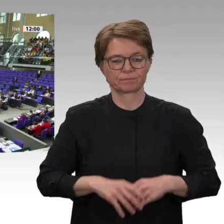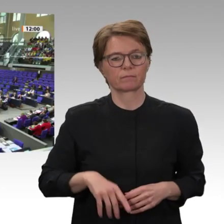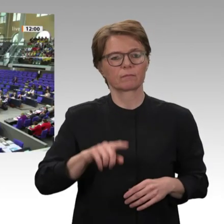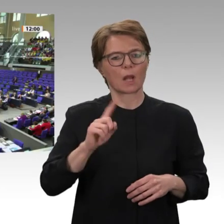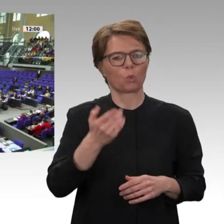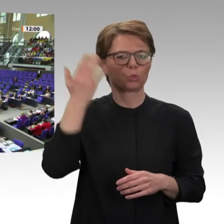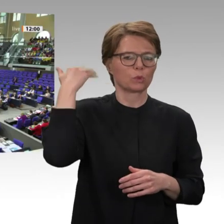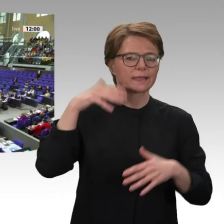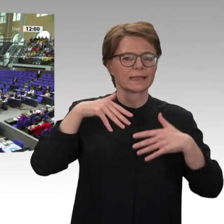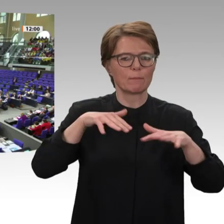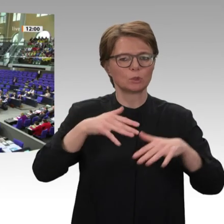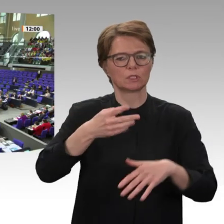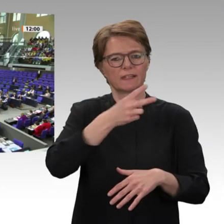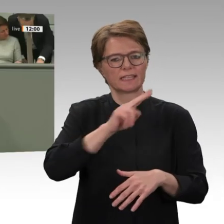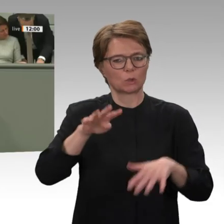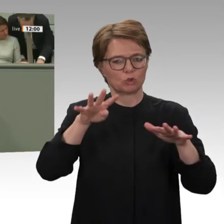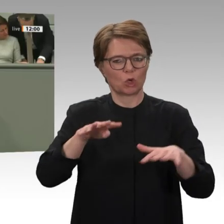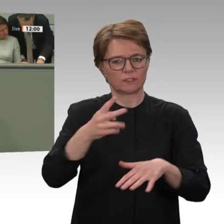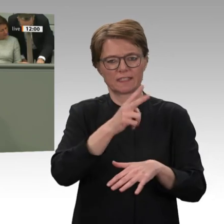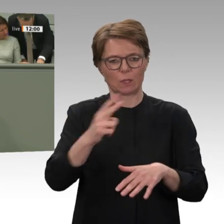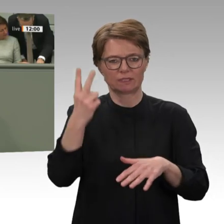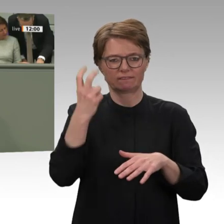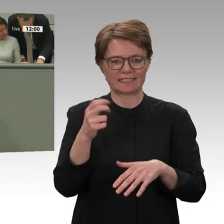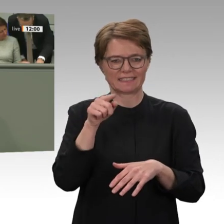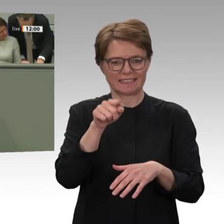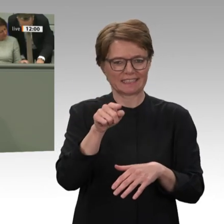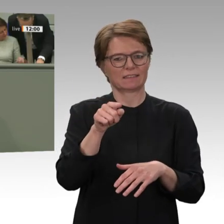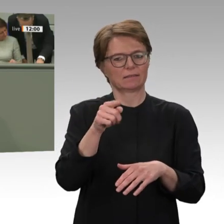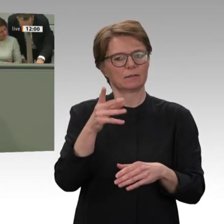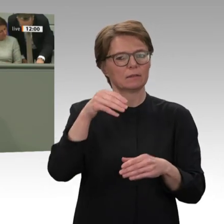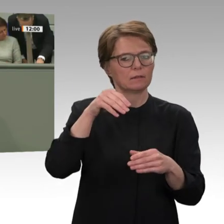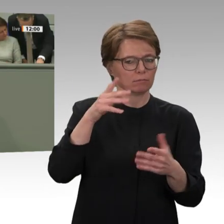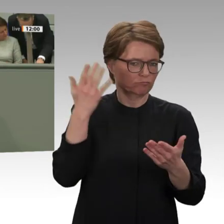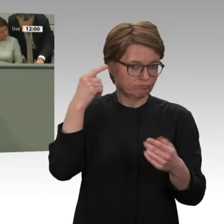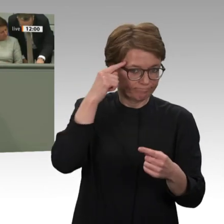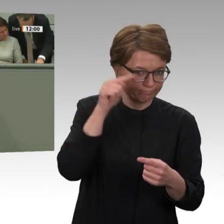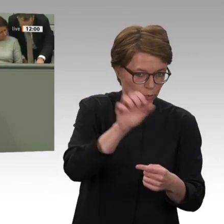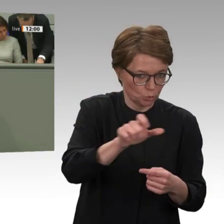An diesen Zielen muss sich die Zusammenarbeit orientieren. Deswegen muss übrigens auch